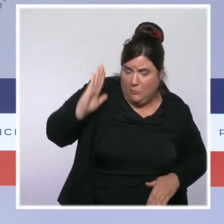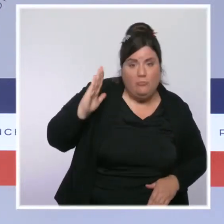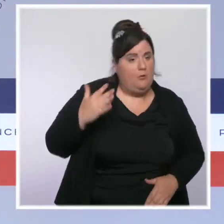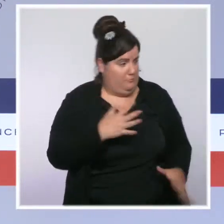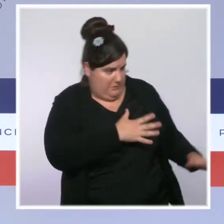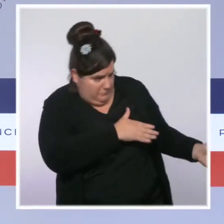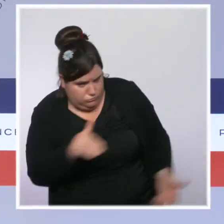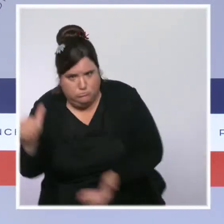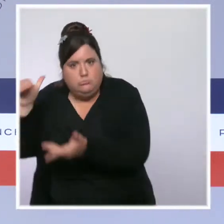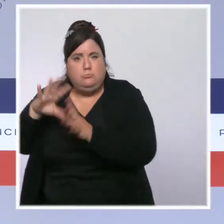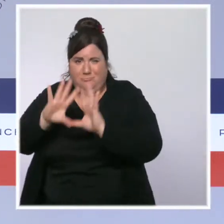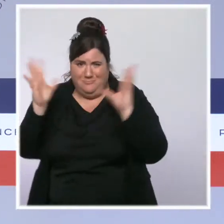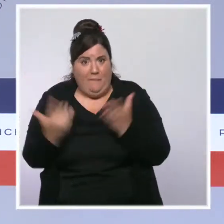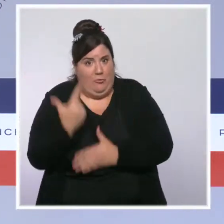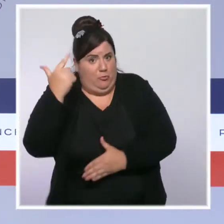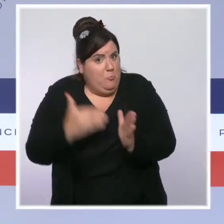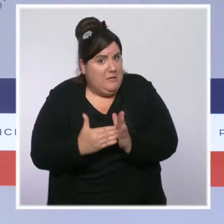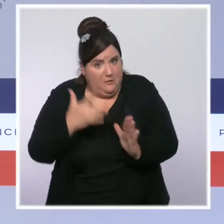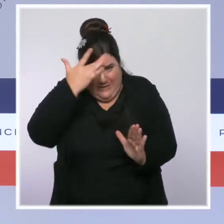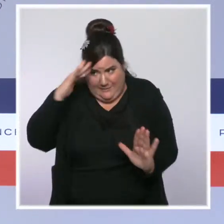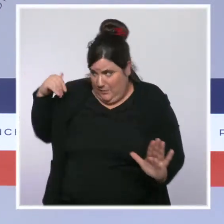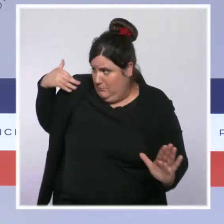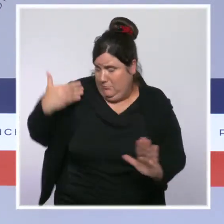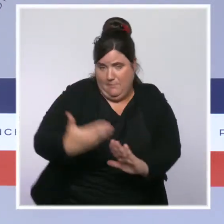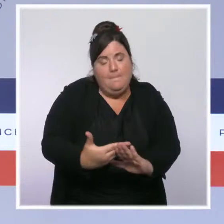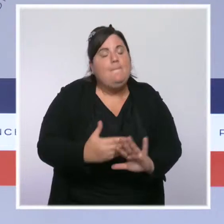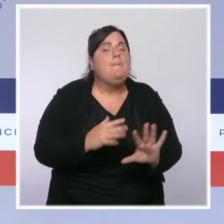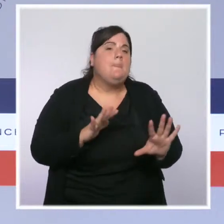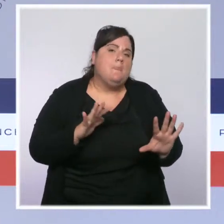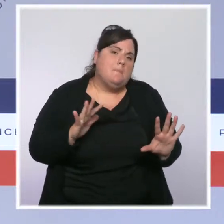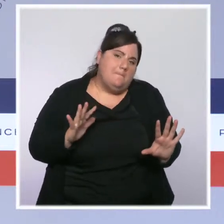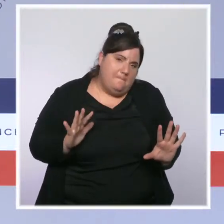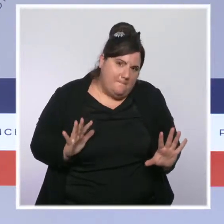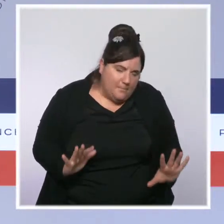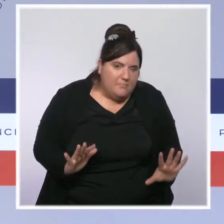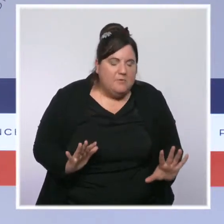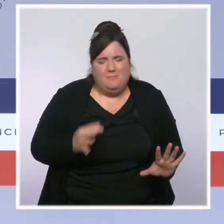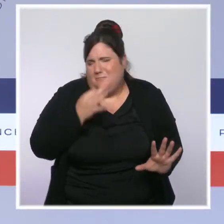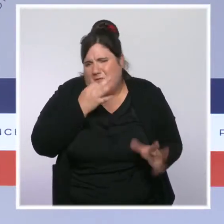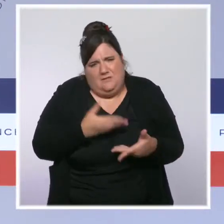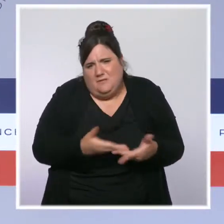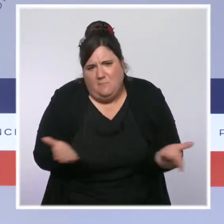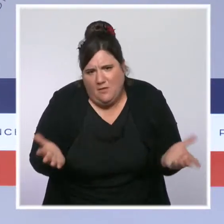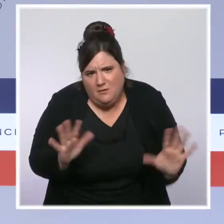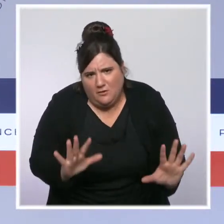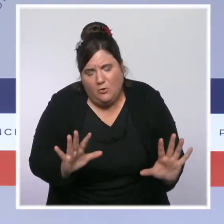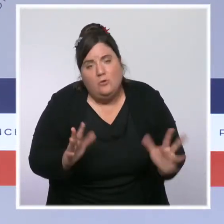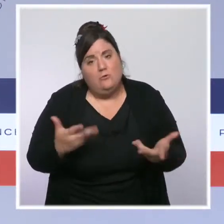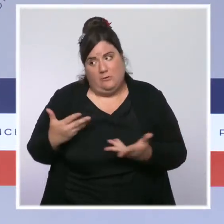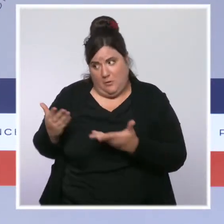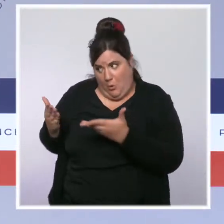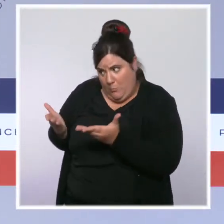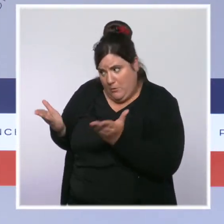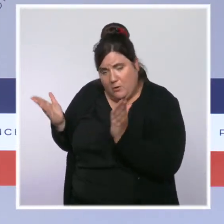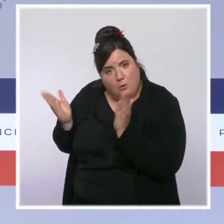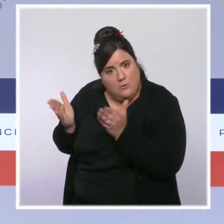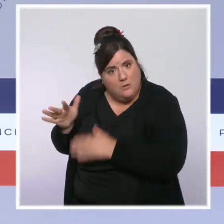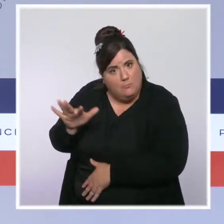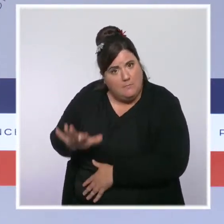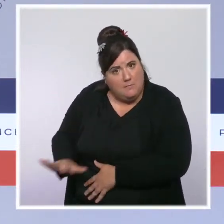Maintenant, je vais vous dire les choses le plus clairement et le plus concrètement possible. Vous avez des hôpitaux qui sont encore très tendus,